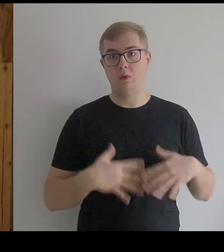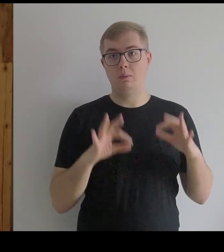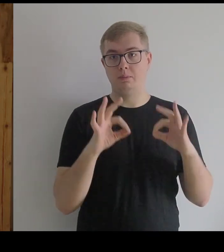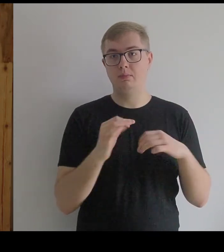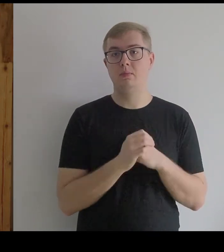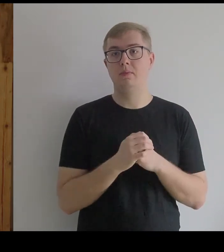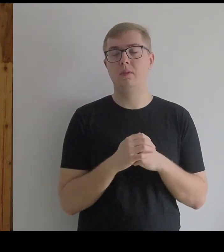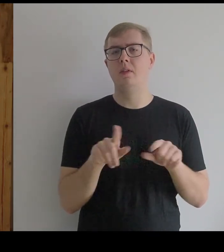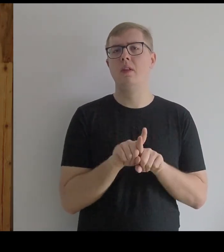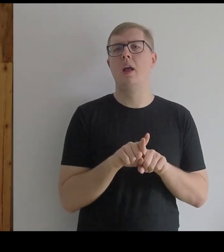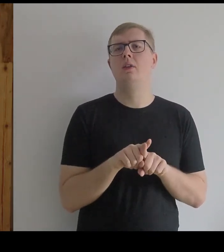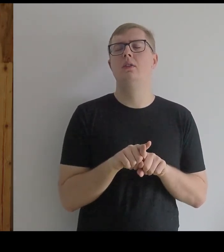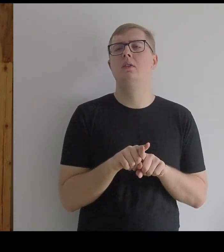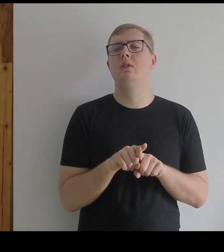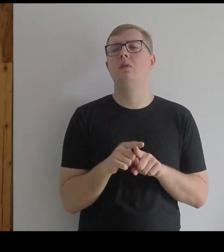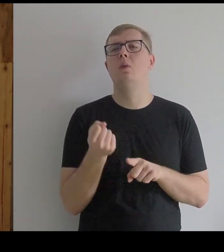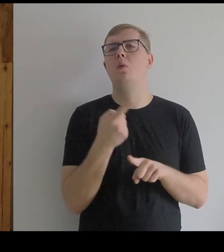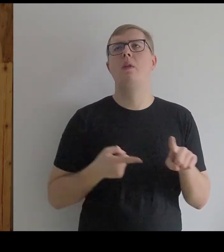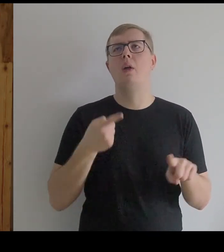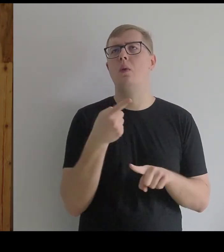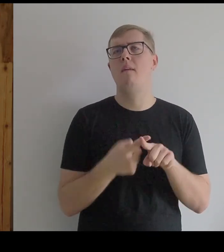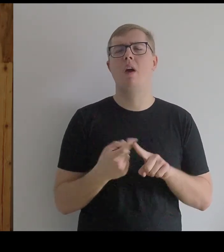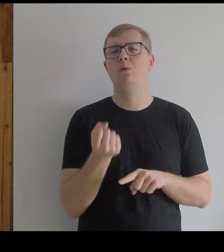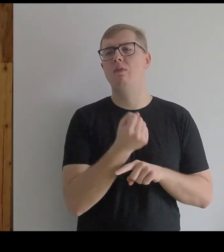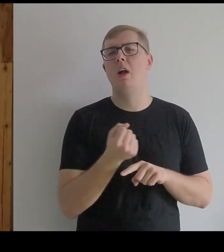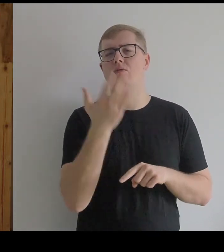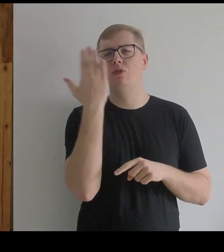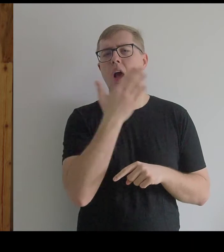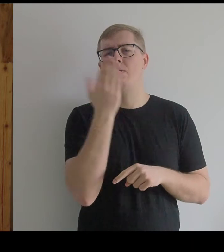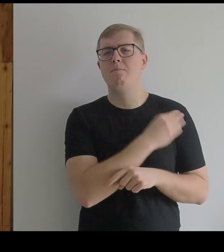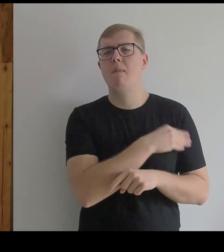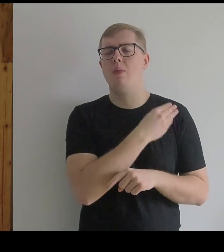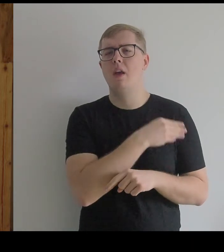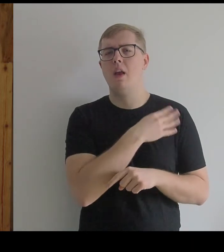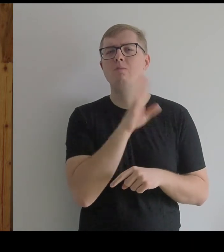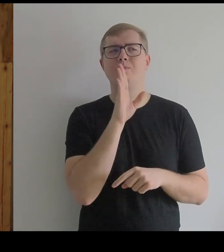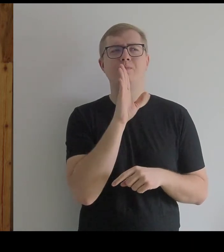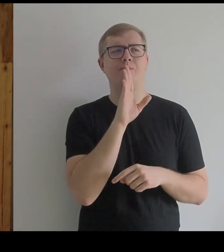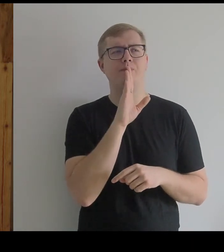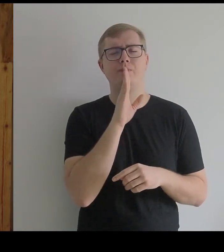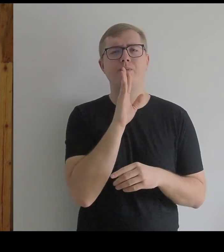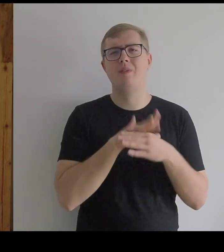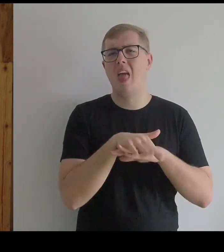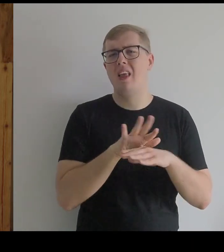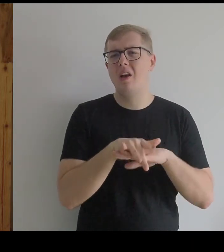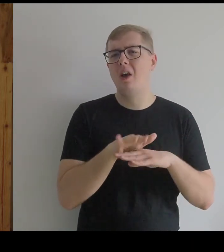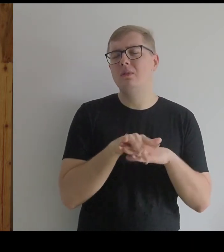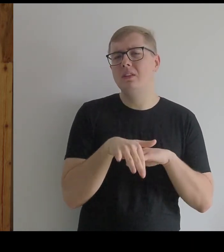Do tego używaliśmy czarnego materiału, bardzo lejącego.